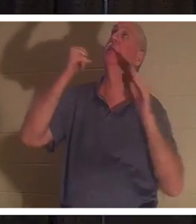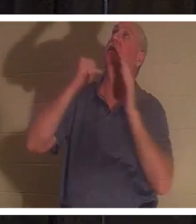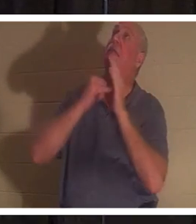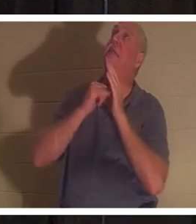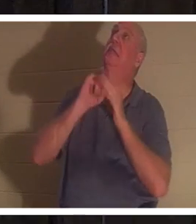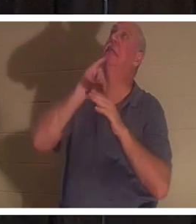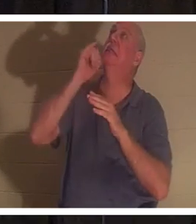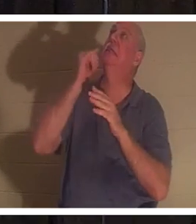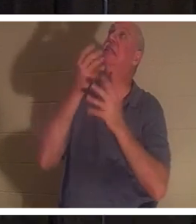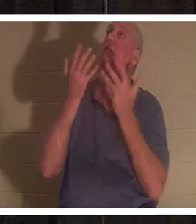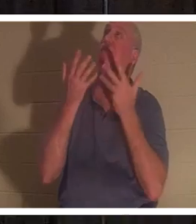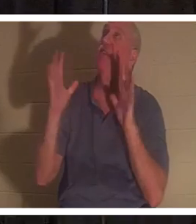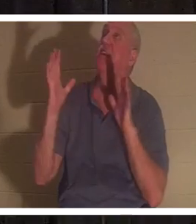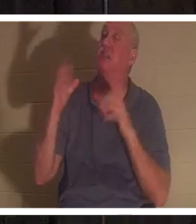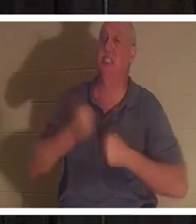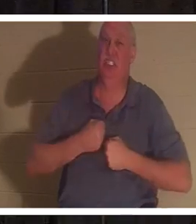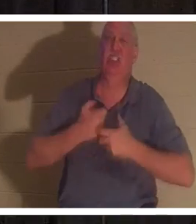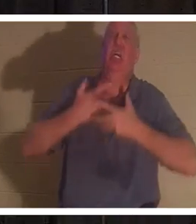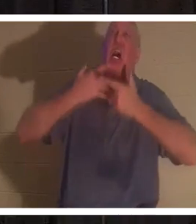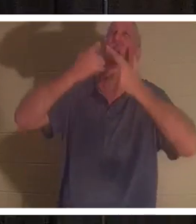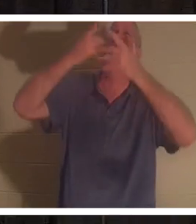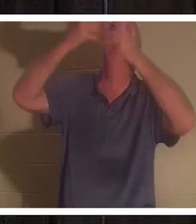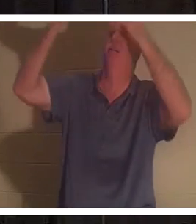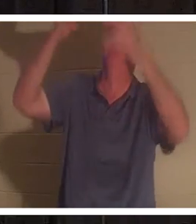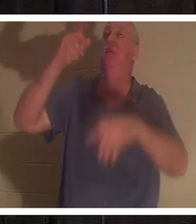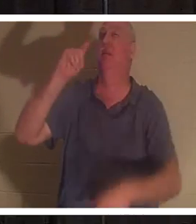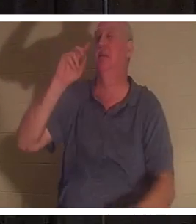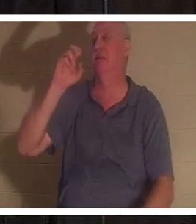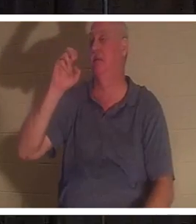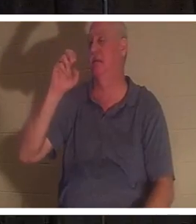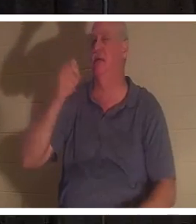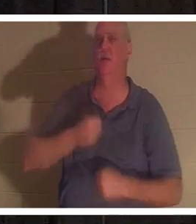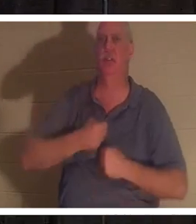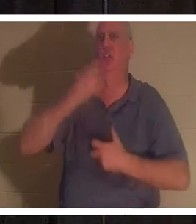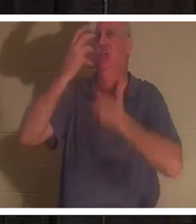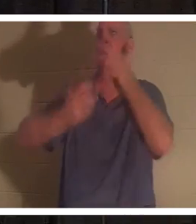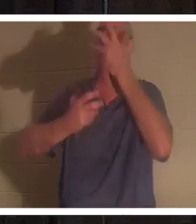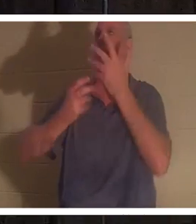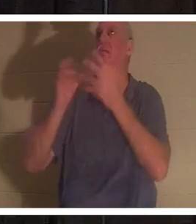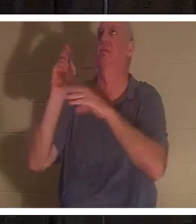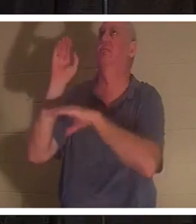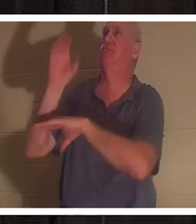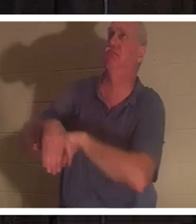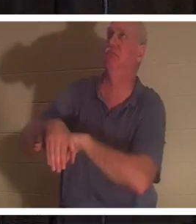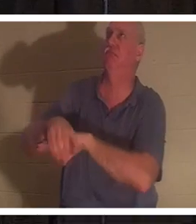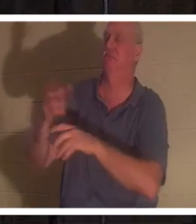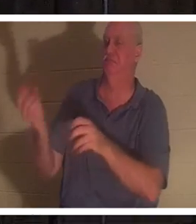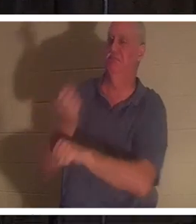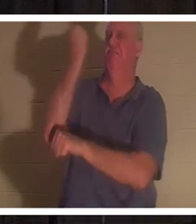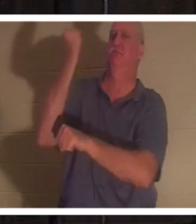そう叫びました 。 それは「テテレスタイ」 勝利の雄叫びだった。どういう意味ですか？テテレスタイとは、